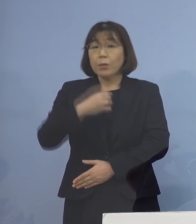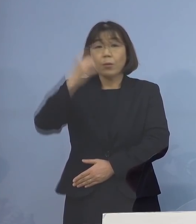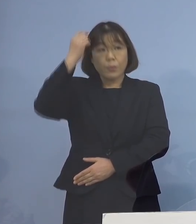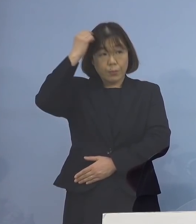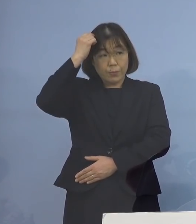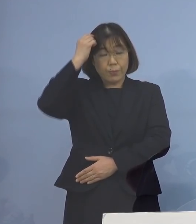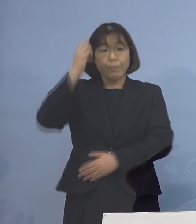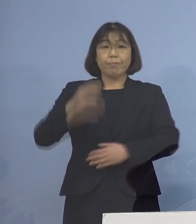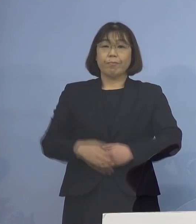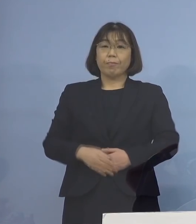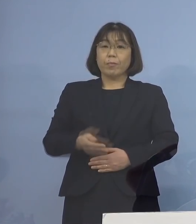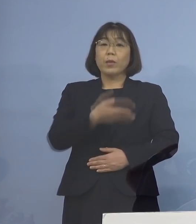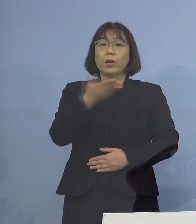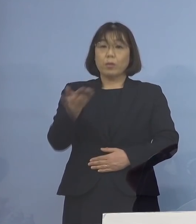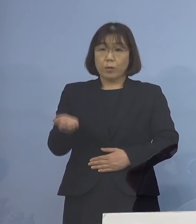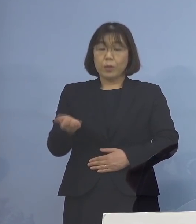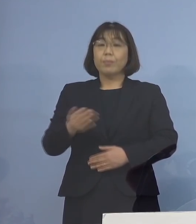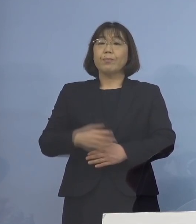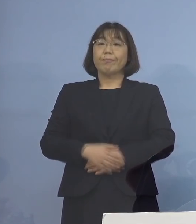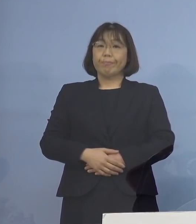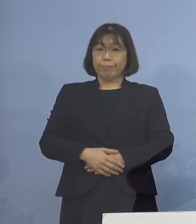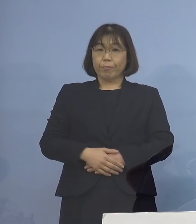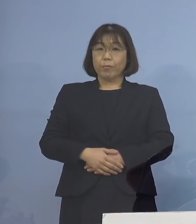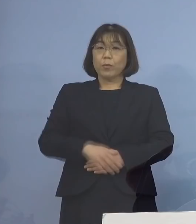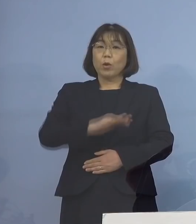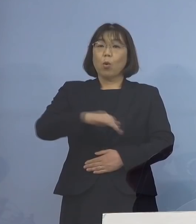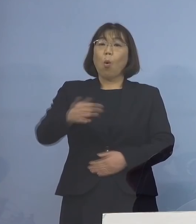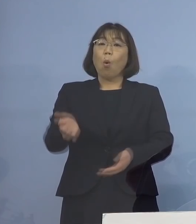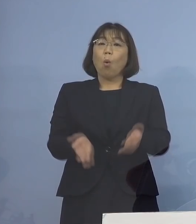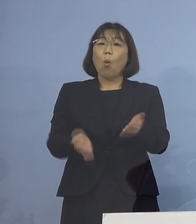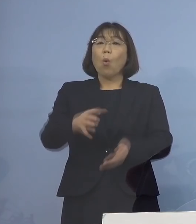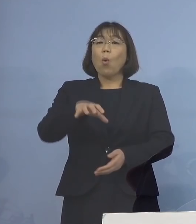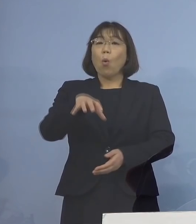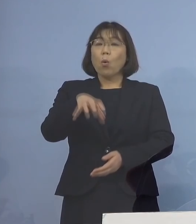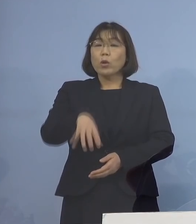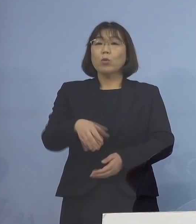次に5番目 保育所職員の皆さん方への